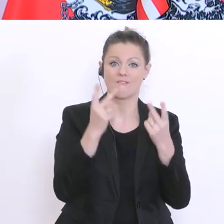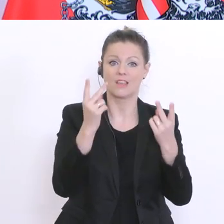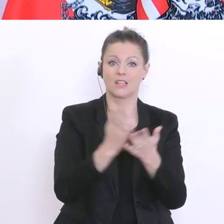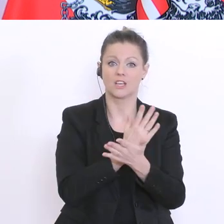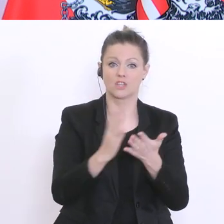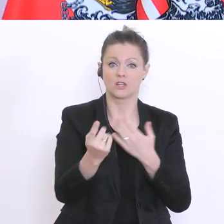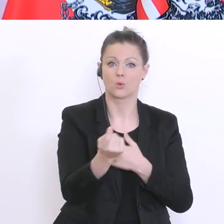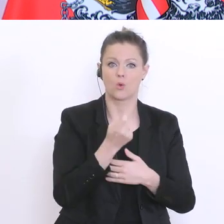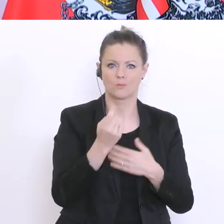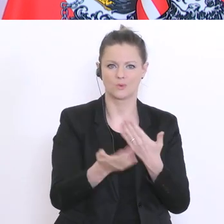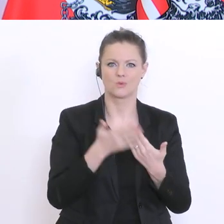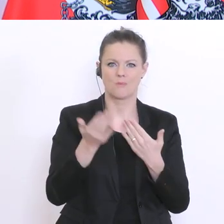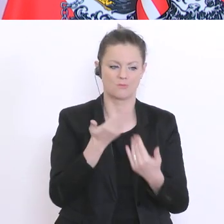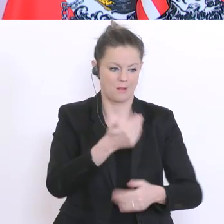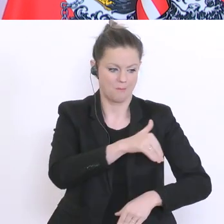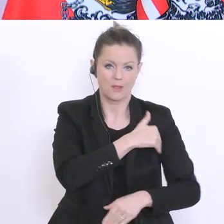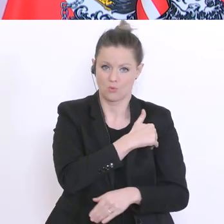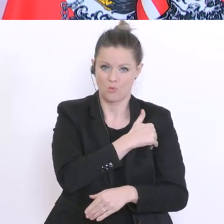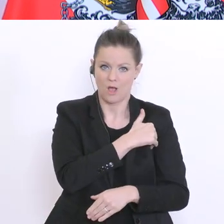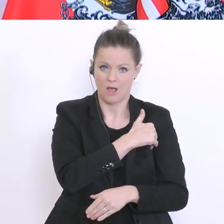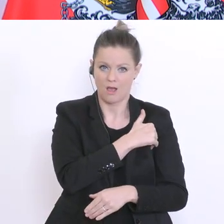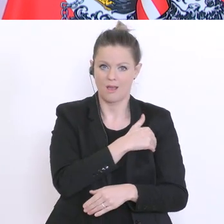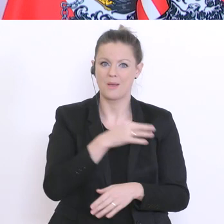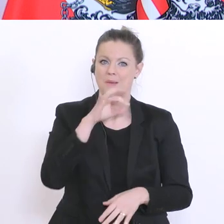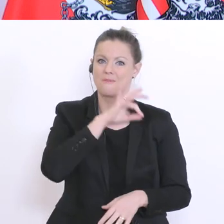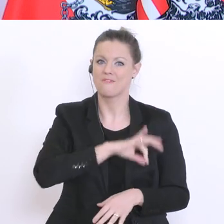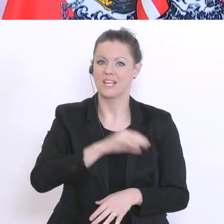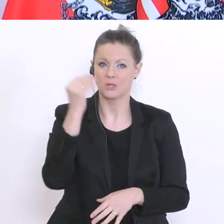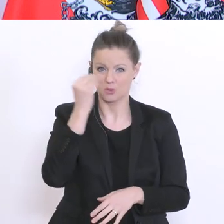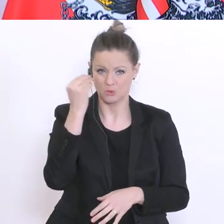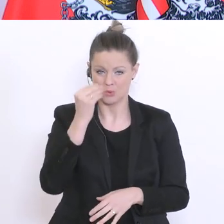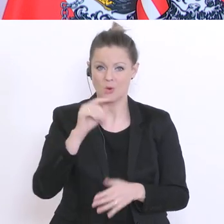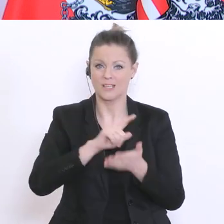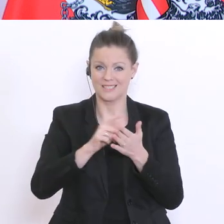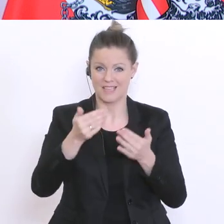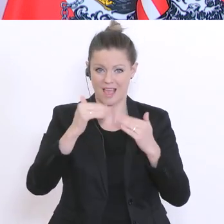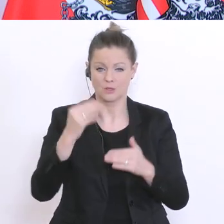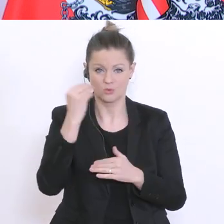die Maturanten, die Schüler am Ende der Pflichtschulzeit und nachher andere. Aber